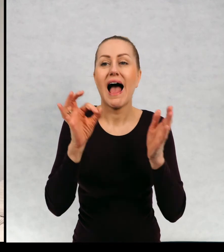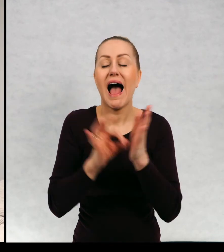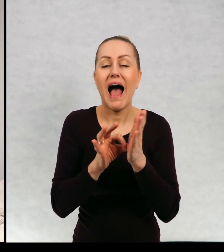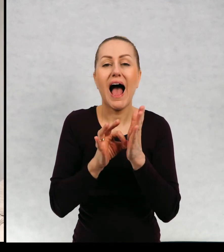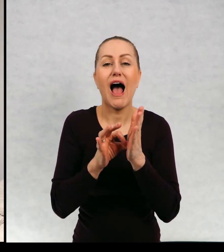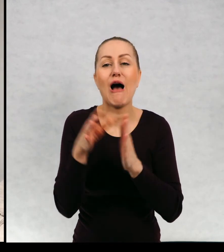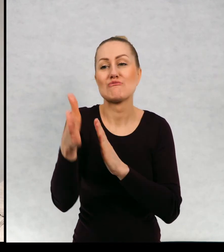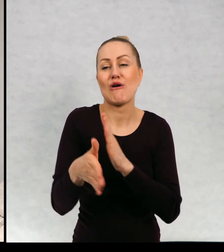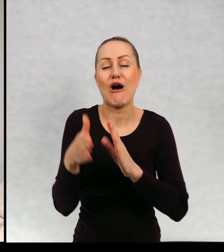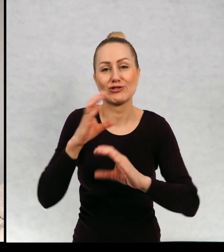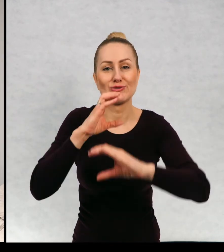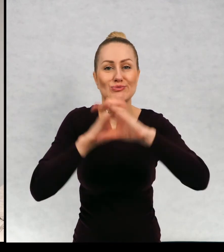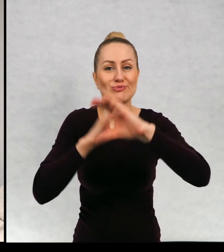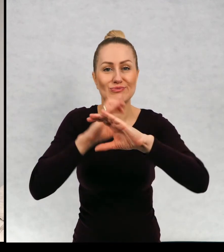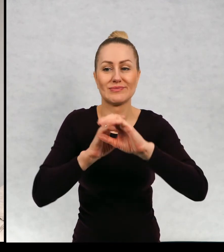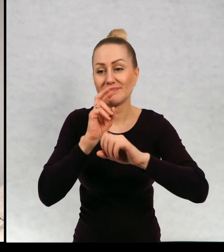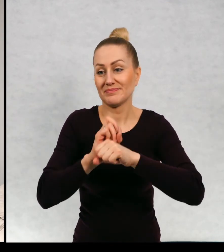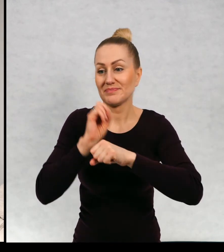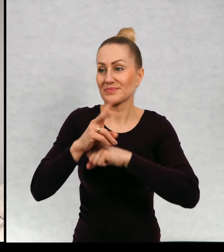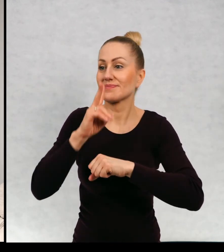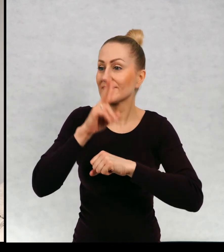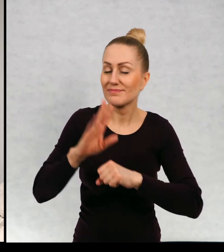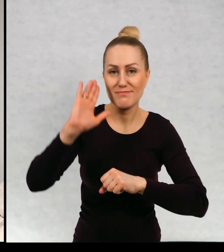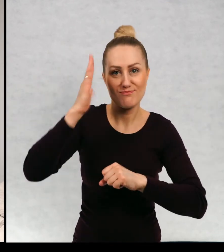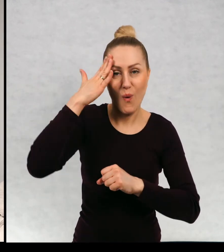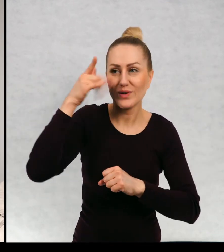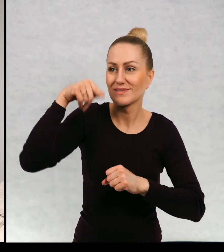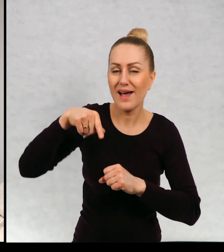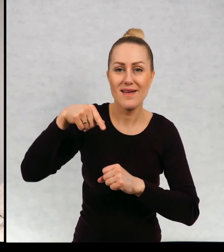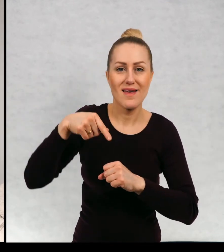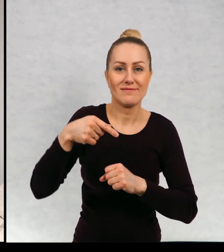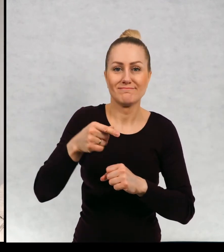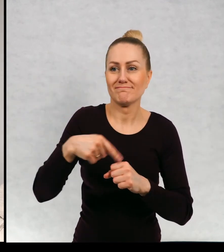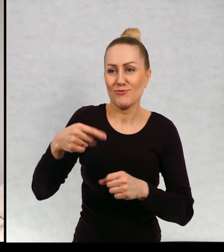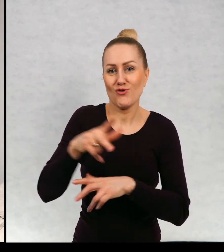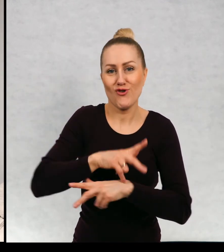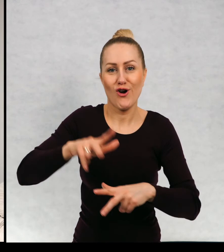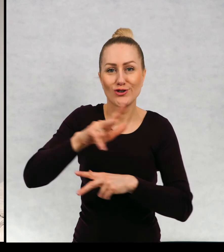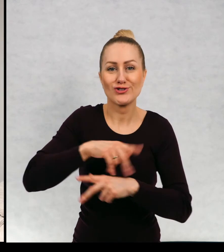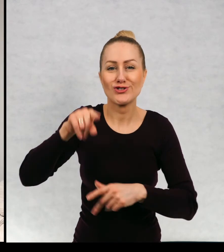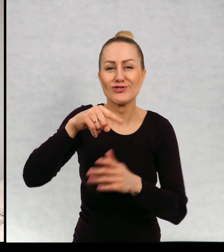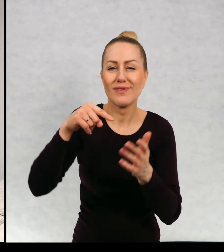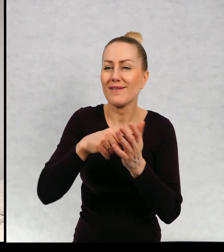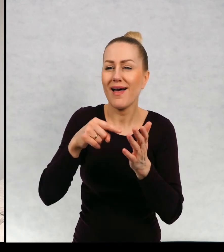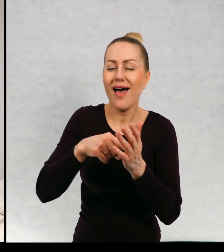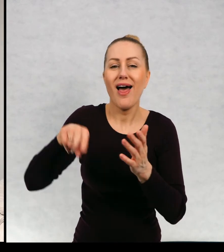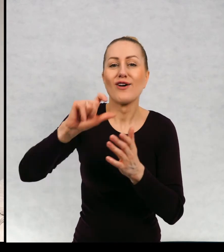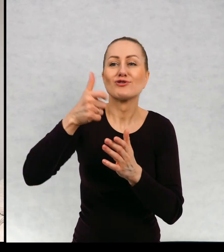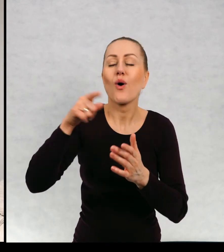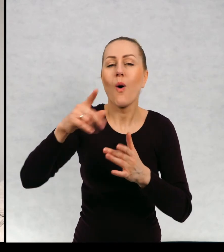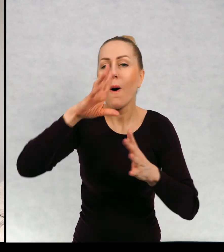i w przedziale poznaje państwa Ducholińskich, którzy są nieustraszonymi łowcami duchów,